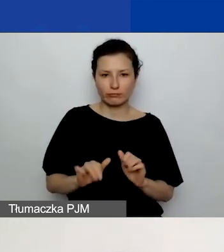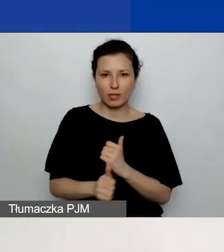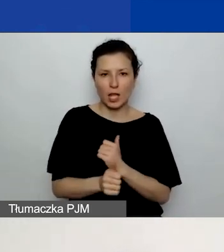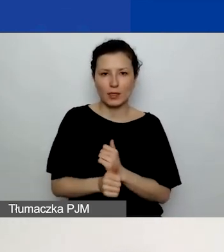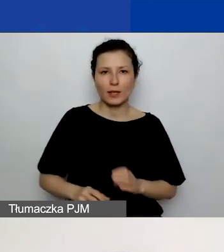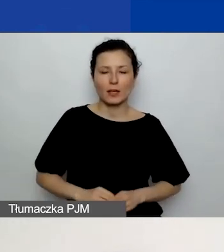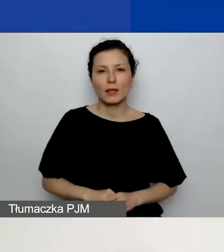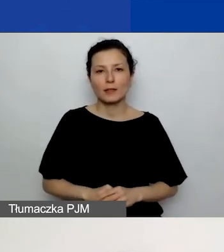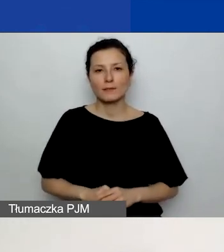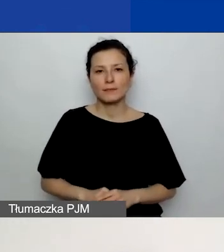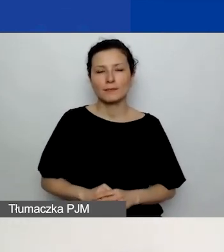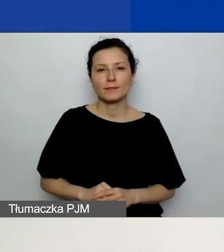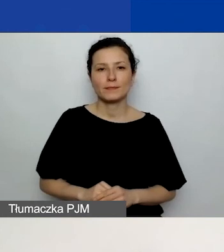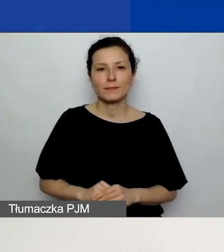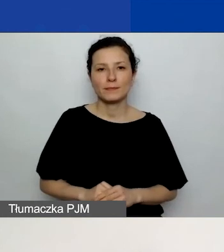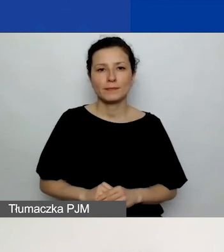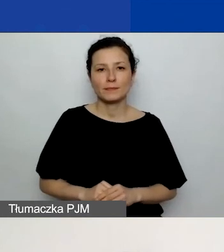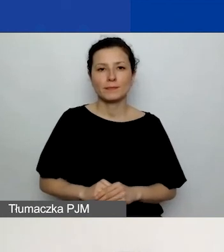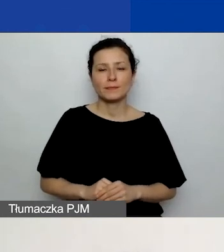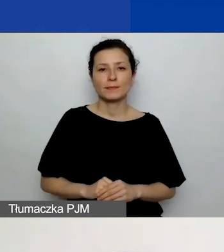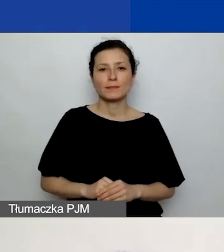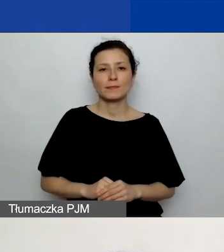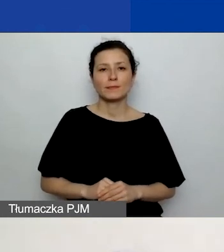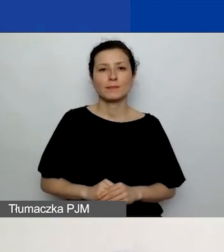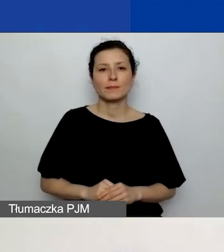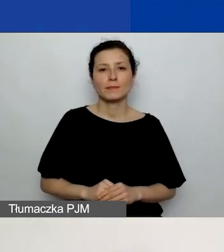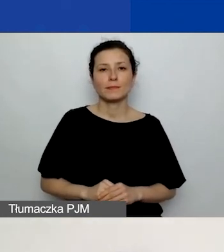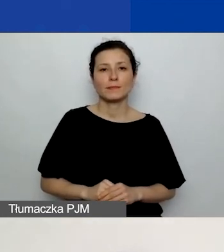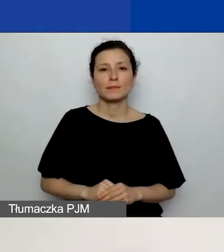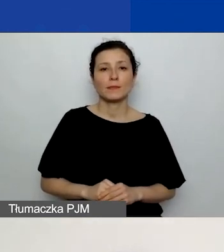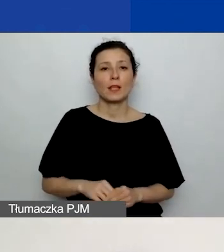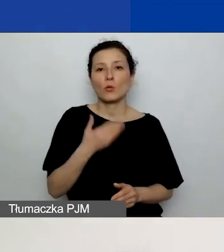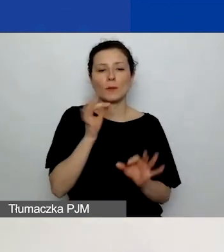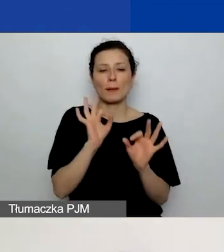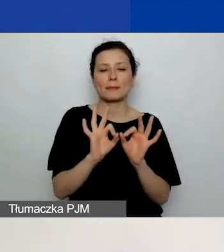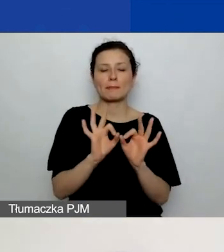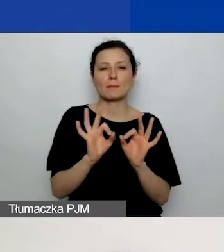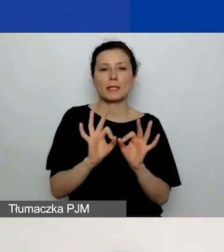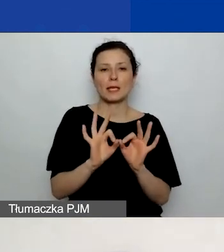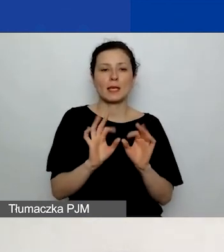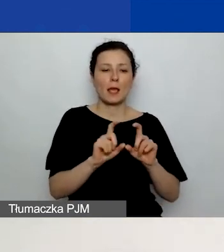to nie macie ustawionych na sztywno pól z opisami działań.